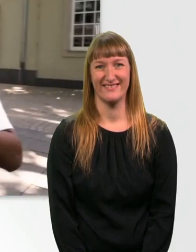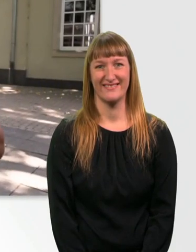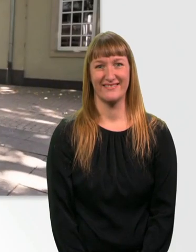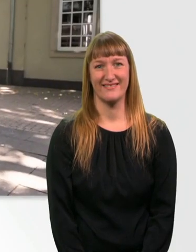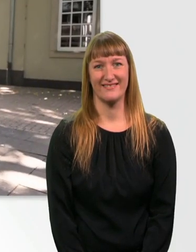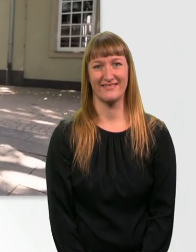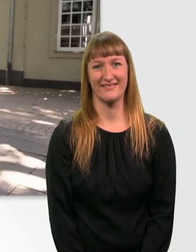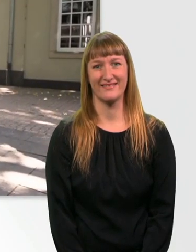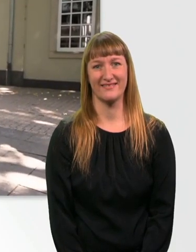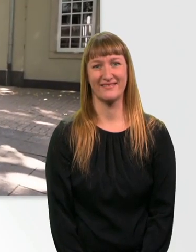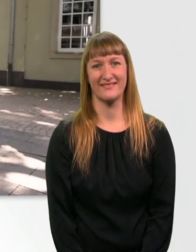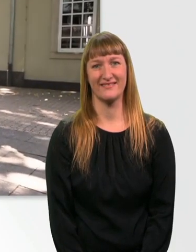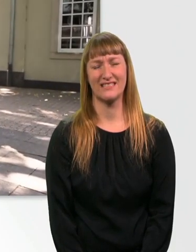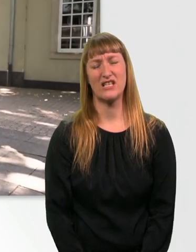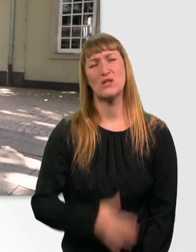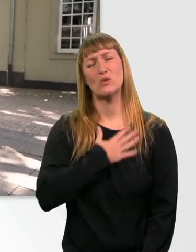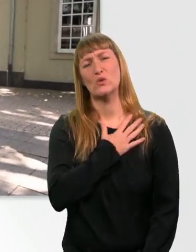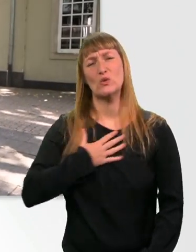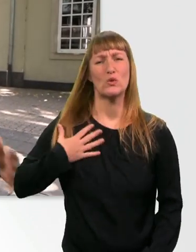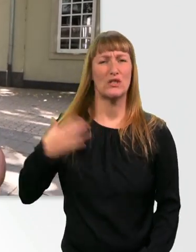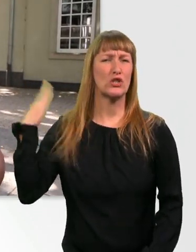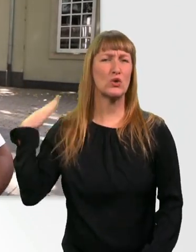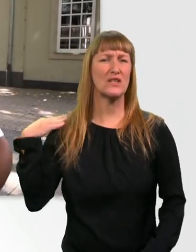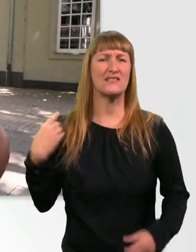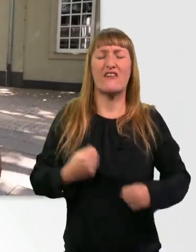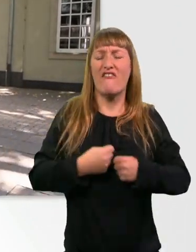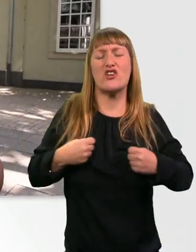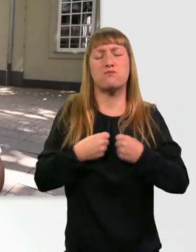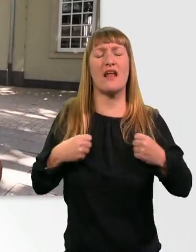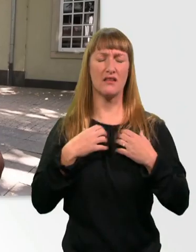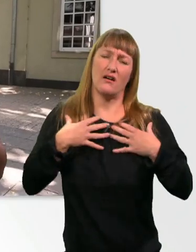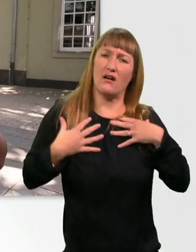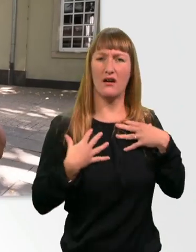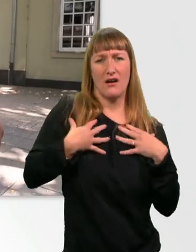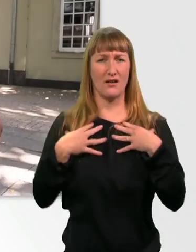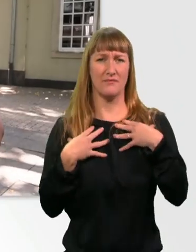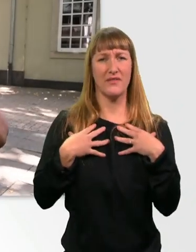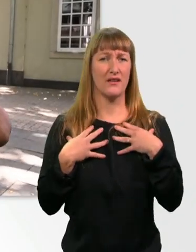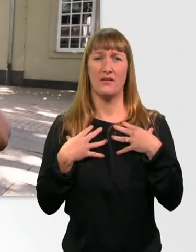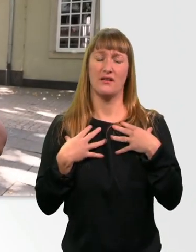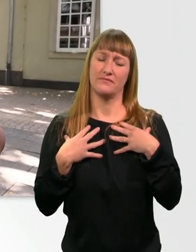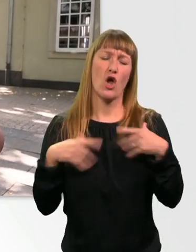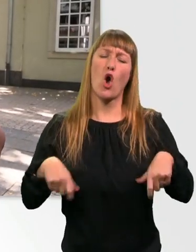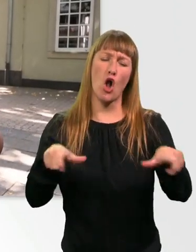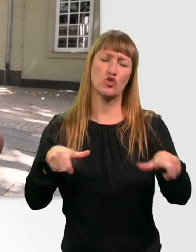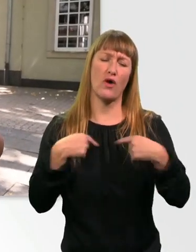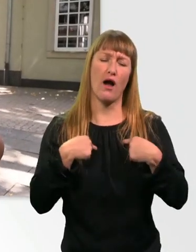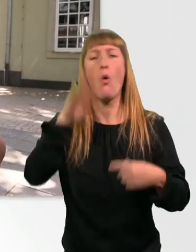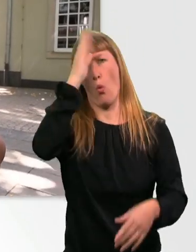Also Verspannungen im Rücken, grade als Rollstuhlfahrer, kenn ich überhaupt nicht. Hatte ich noch nie.